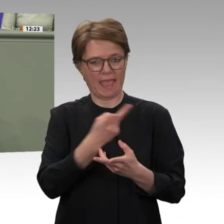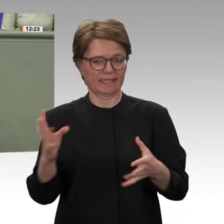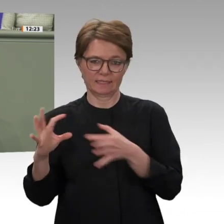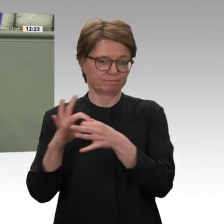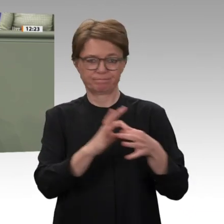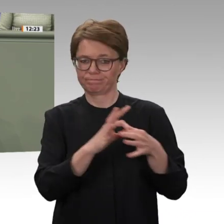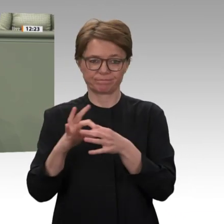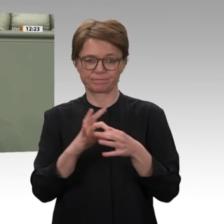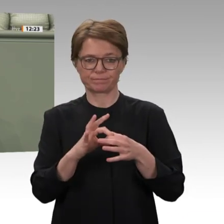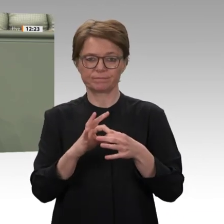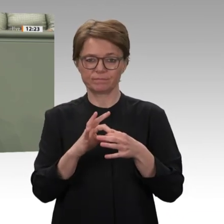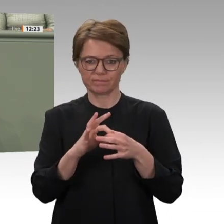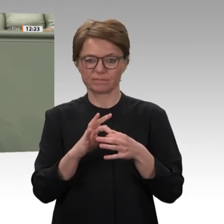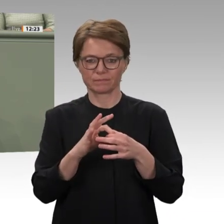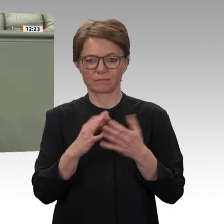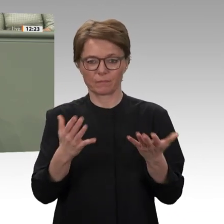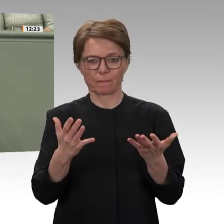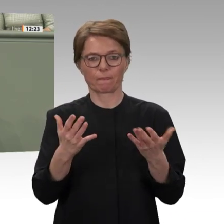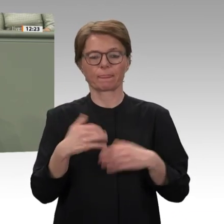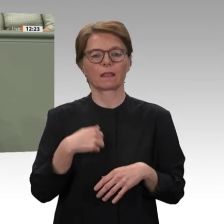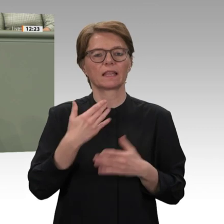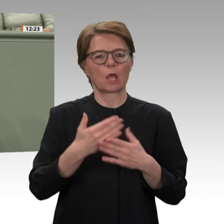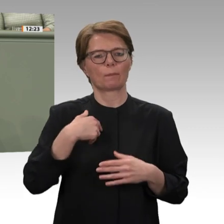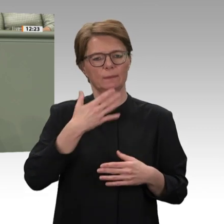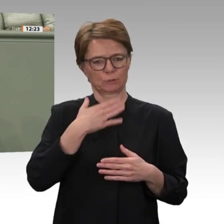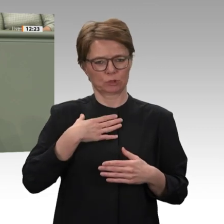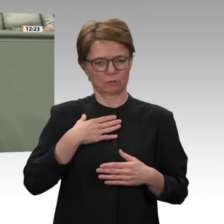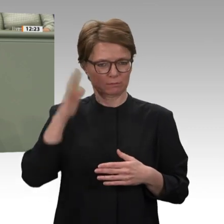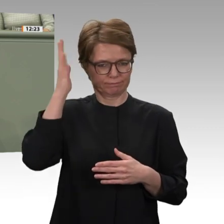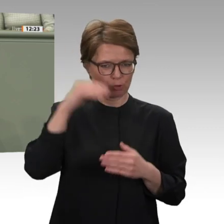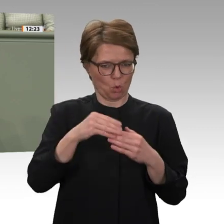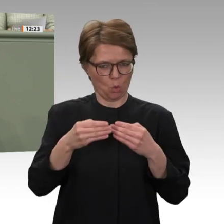Mandats für den Einsatz im Südsudan auch das Thema Sicherheit in Afrika generell